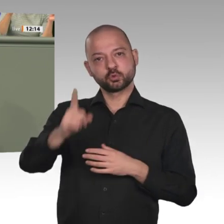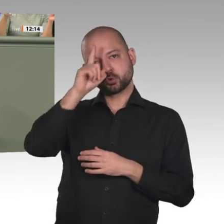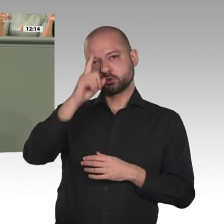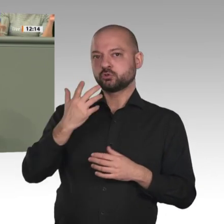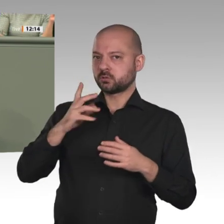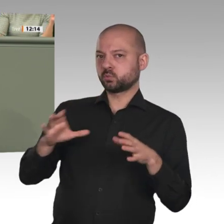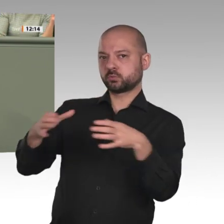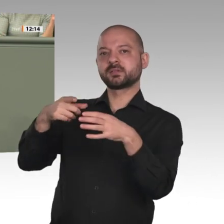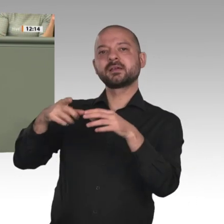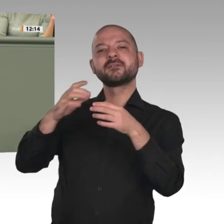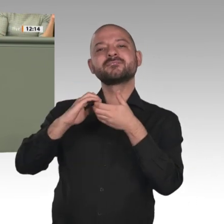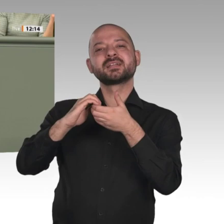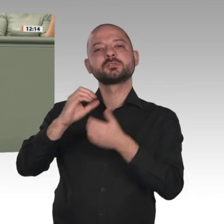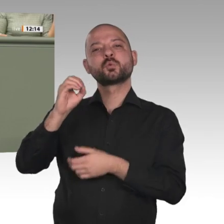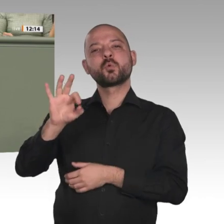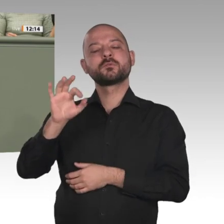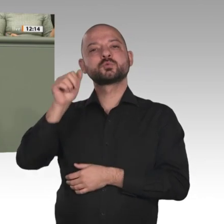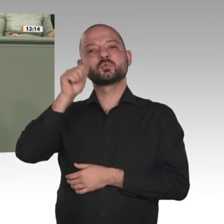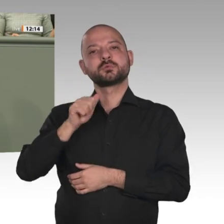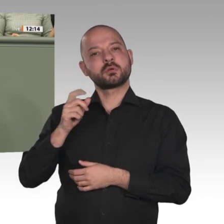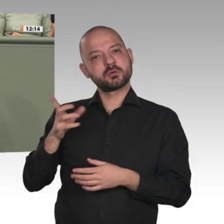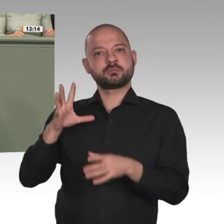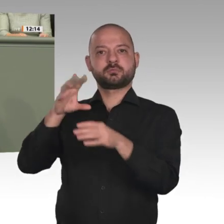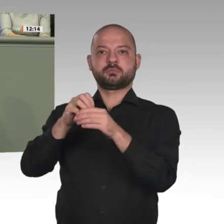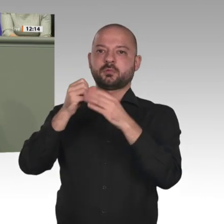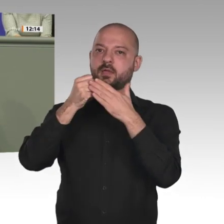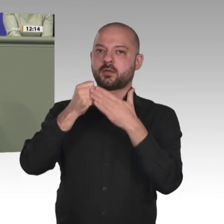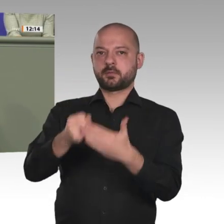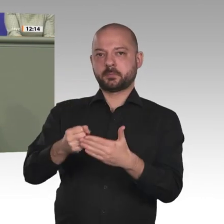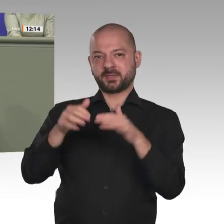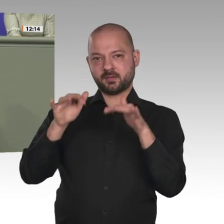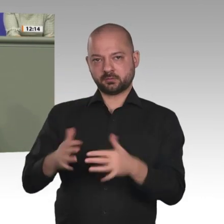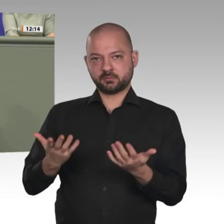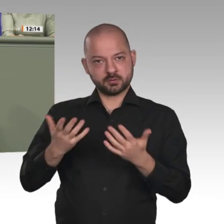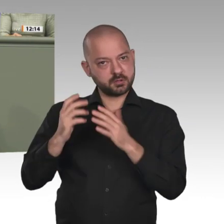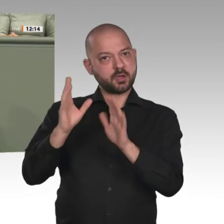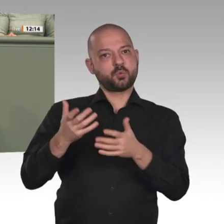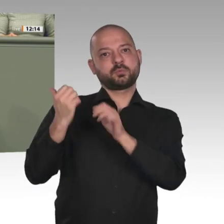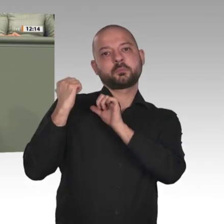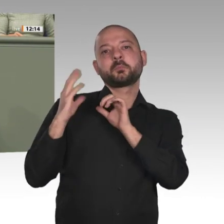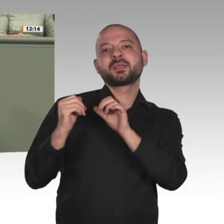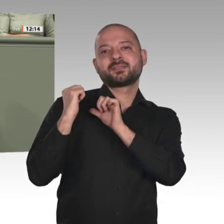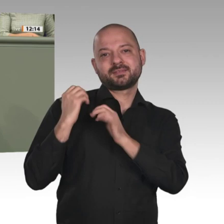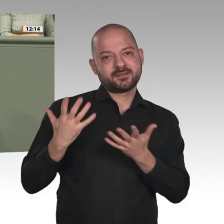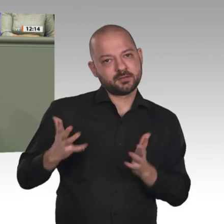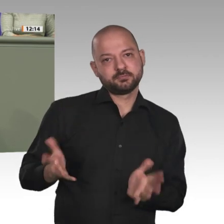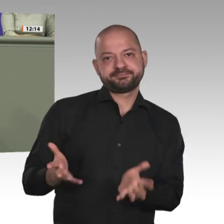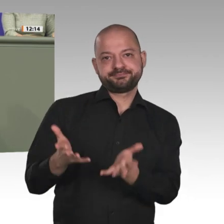Da kann man noch so lange theoretisieren, Frau Buchholz. Nein, wir brauchen all diese Länder in der Gruppe Friends of Sudan, wenn wir wirklich etwas zur Verbesserung